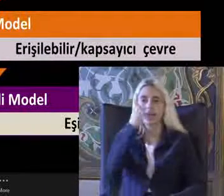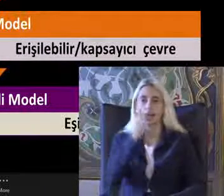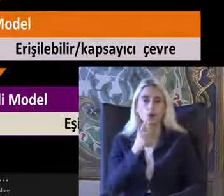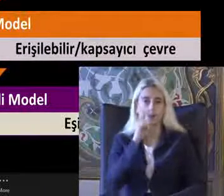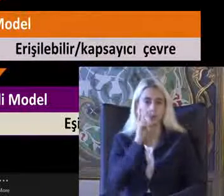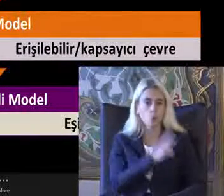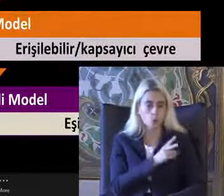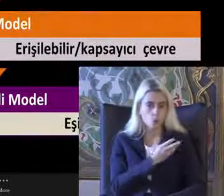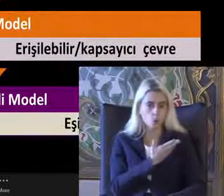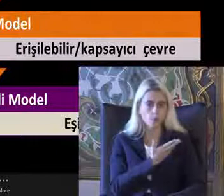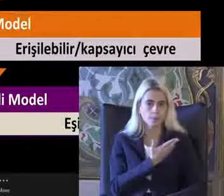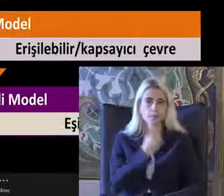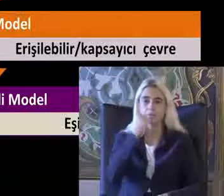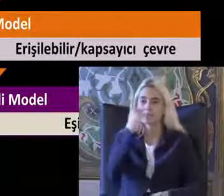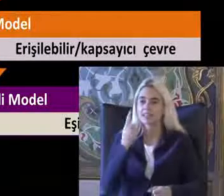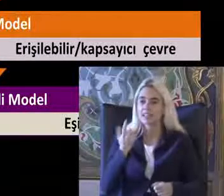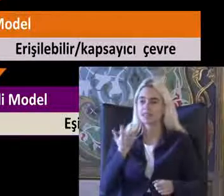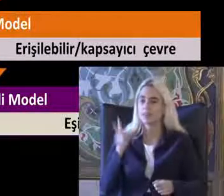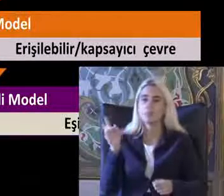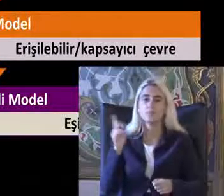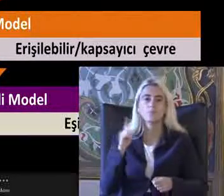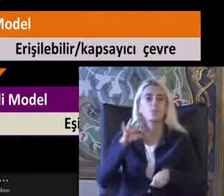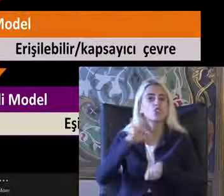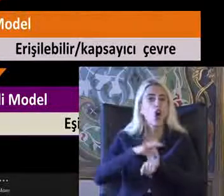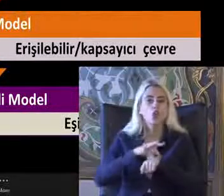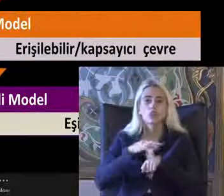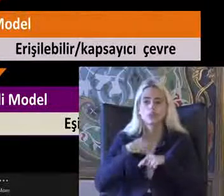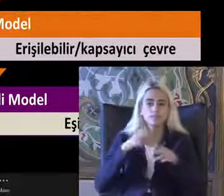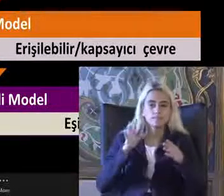Bir Medikal model yaklaşımı ile yaklaştım söyleyebilirim